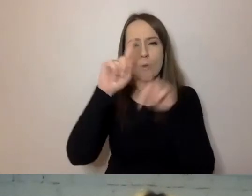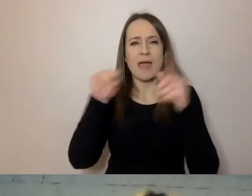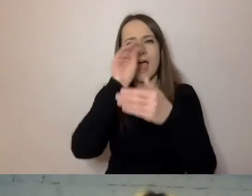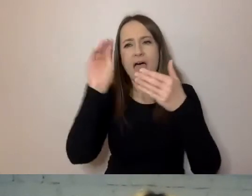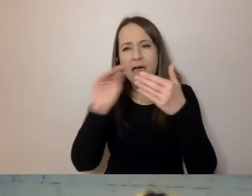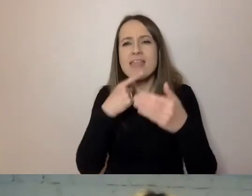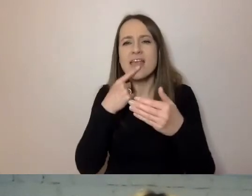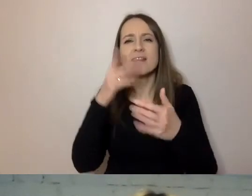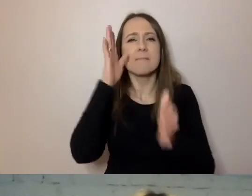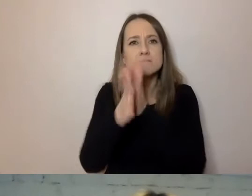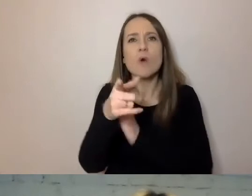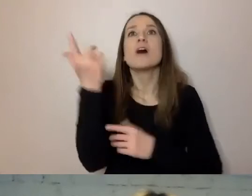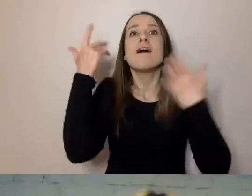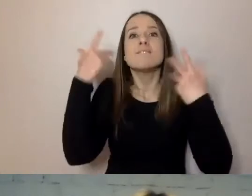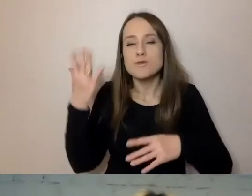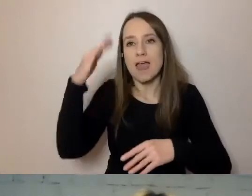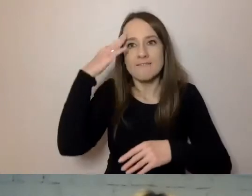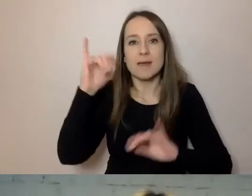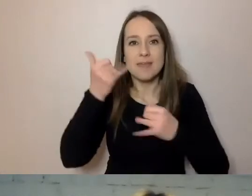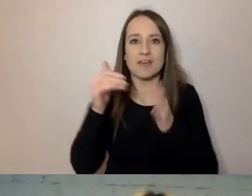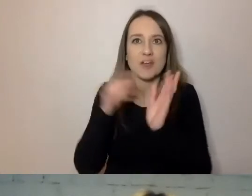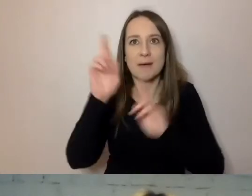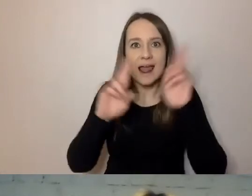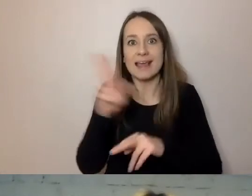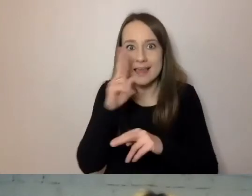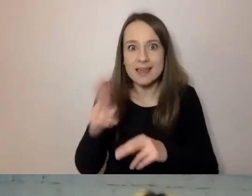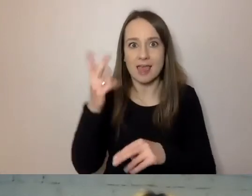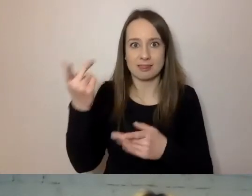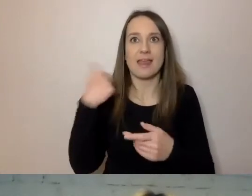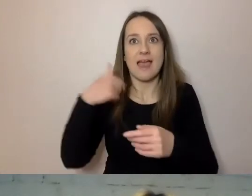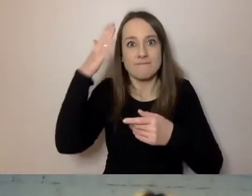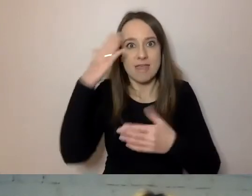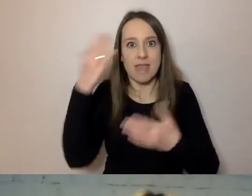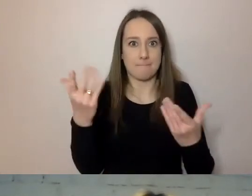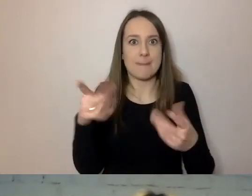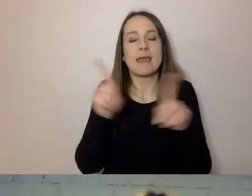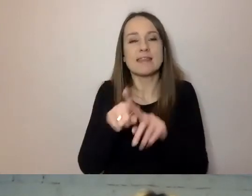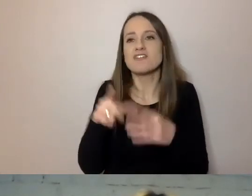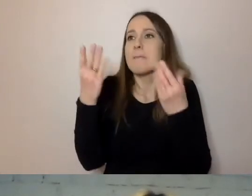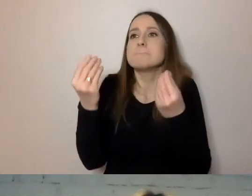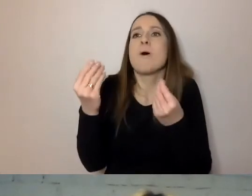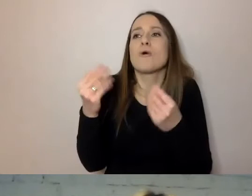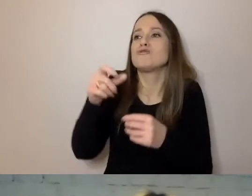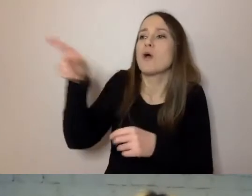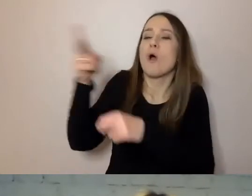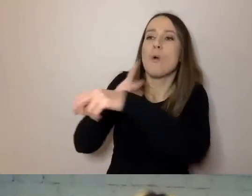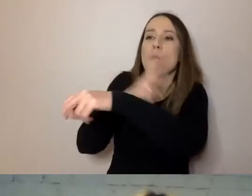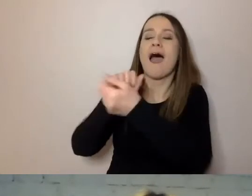Wiem, jak i kiedy muszę zareagować. Po co do mnie urzędnik, czy inna instytucja, napisał.